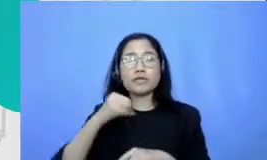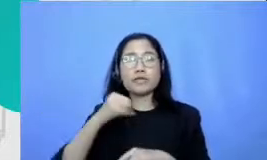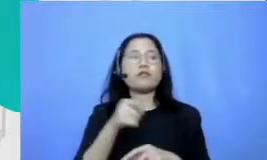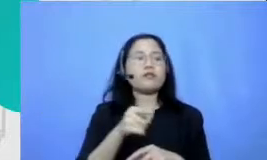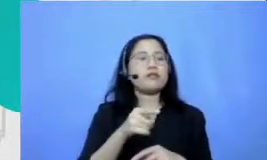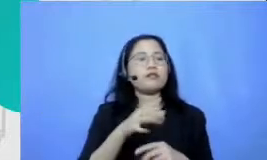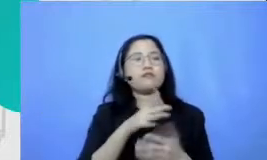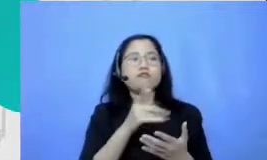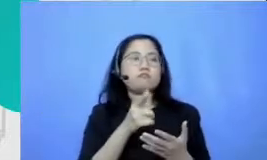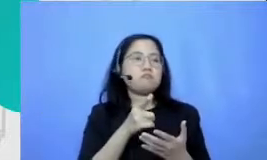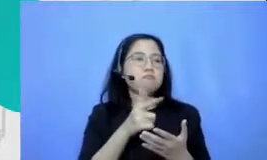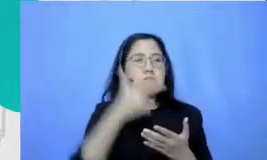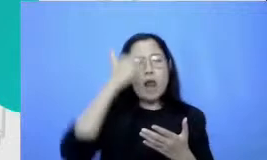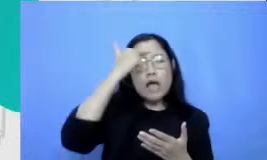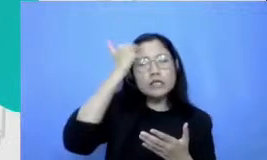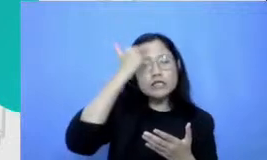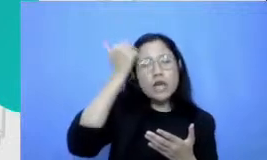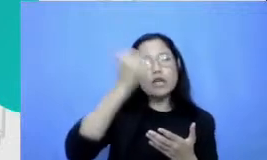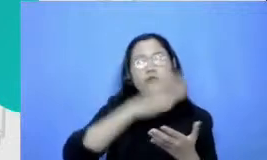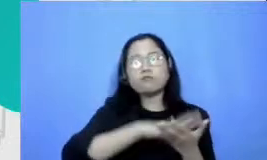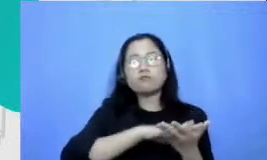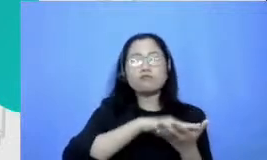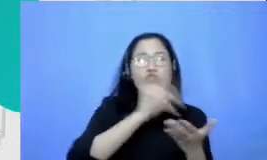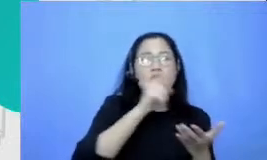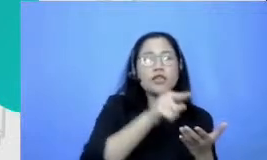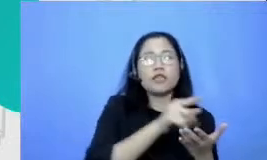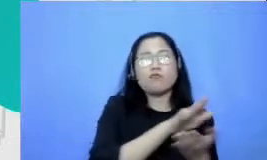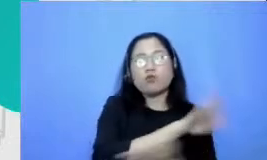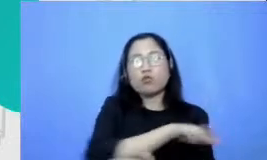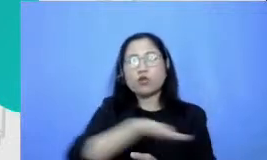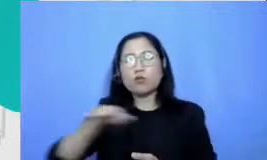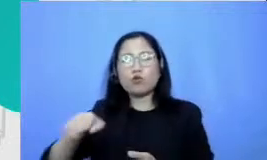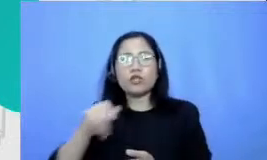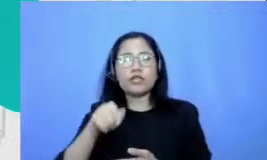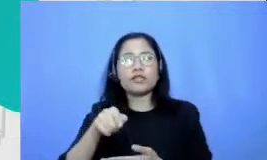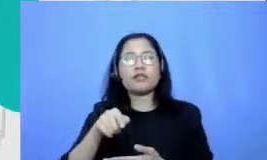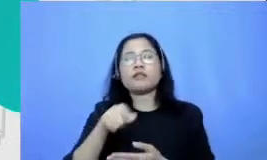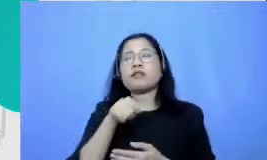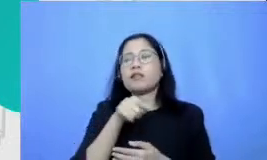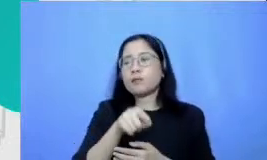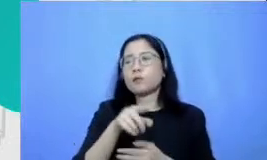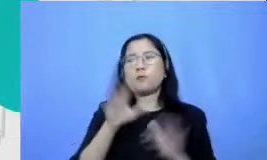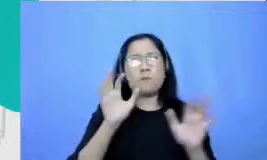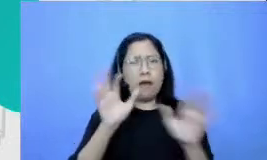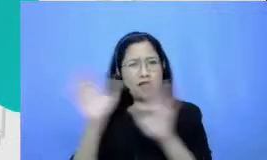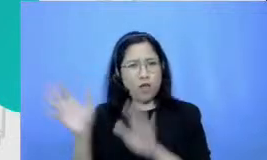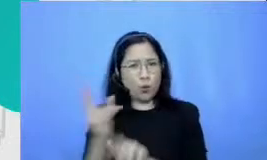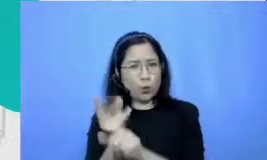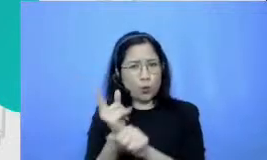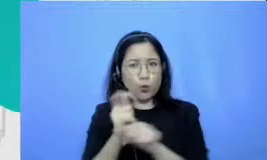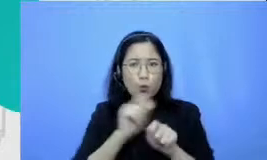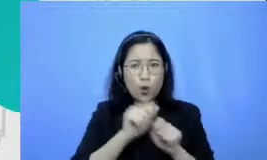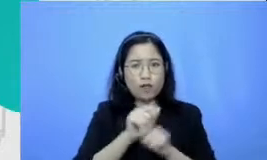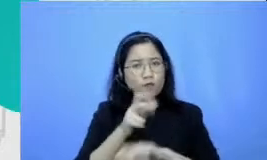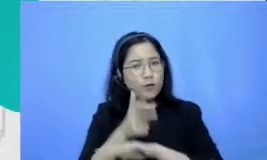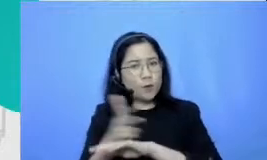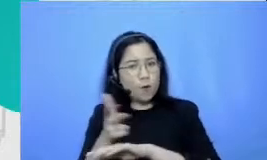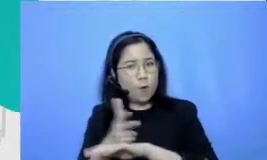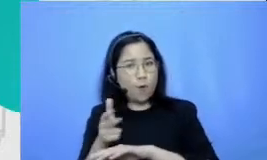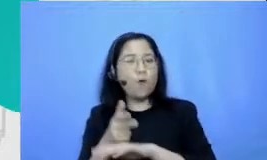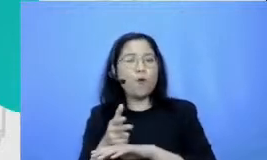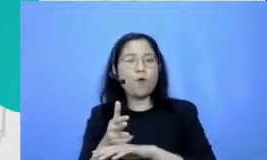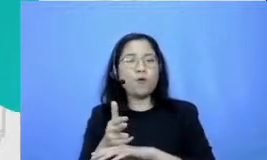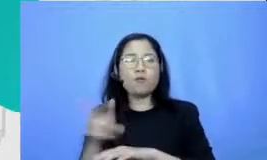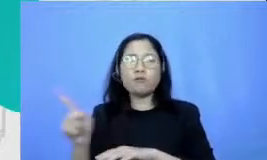ketemu video-video sharing yang dibuat oleh banyak sekali guru pelajari tetapi mereka lihat Ferry